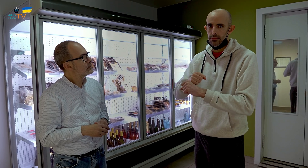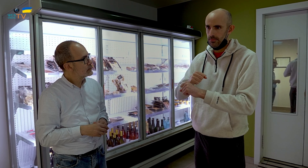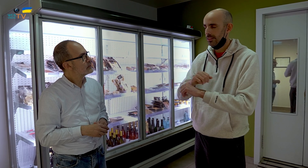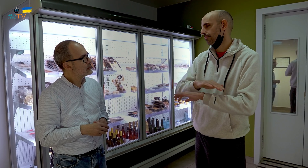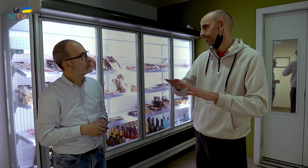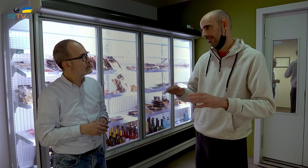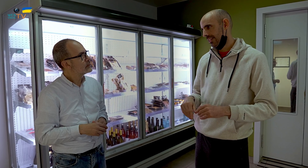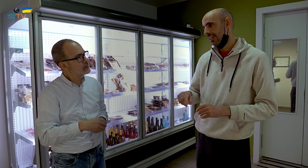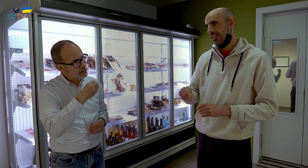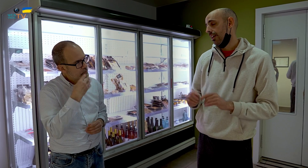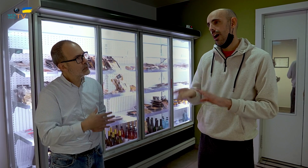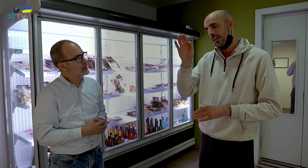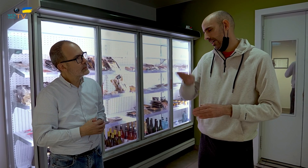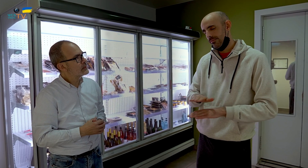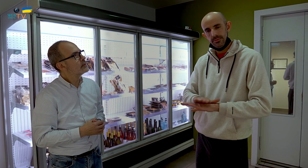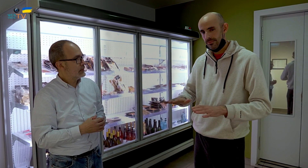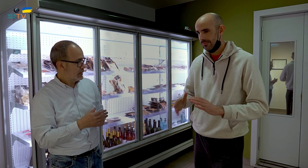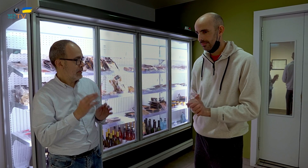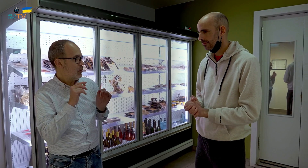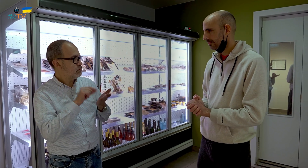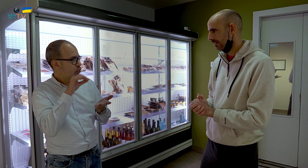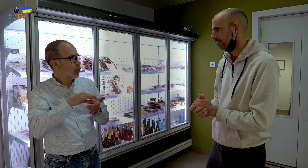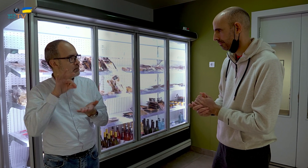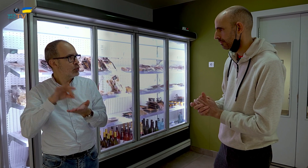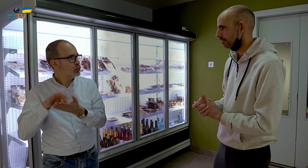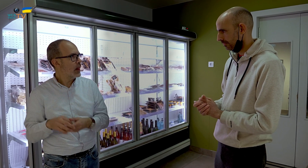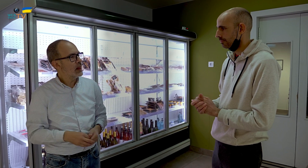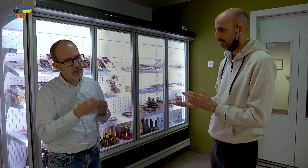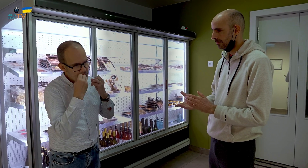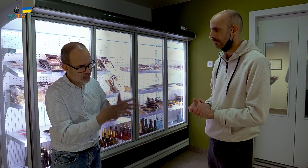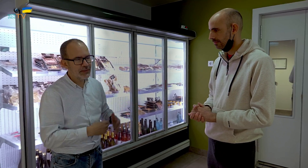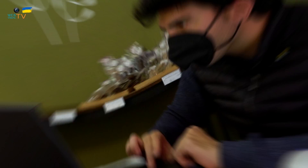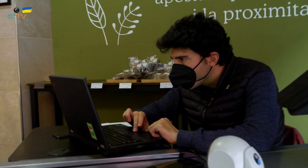contrata alta y baja, Muy bien., de forma puntual.